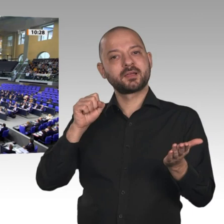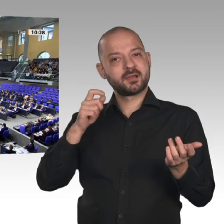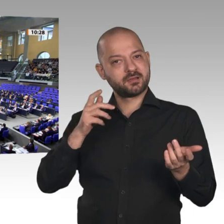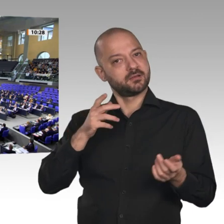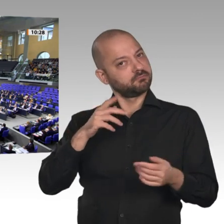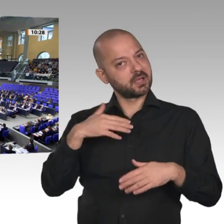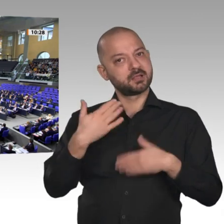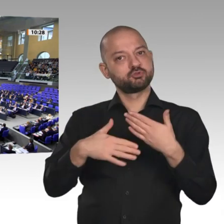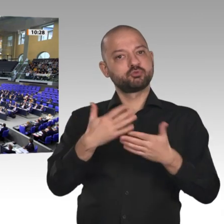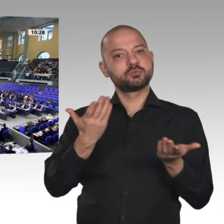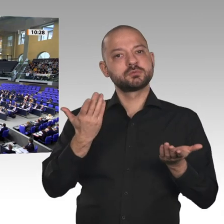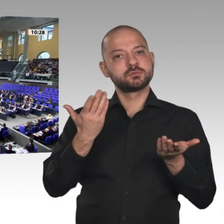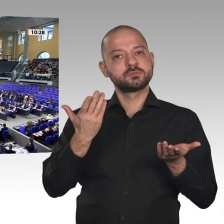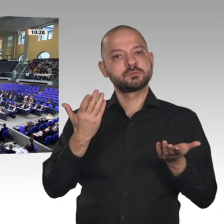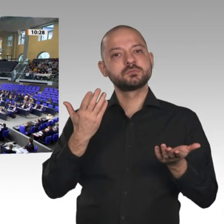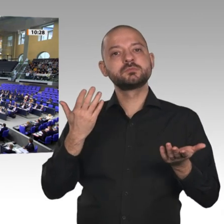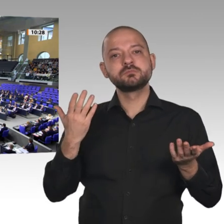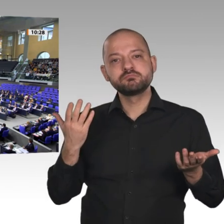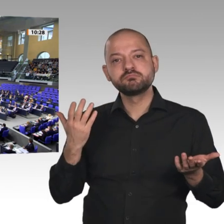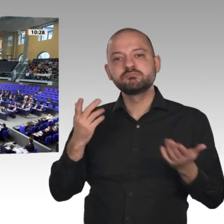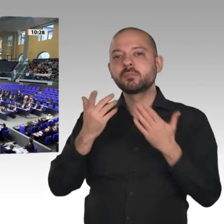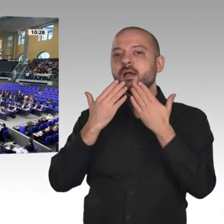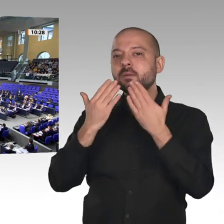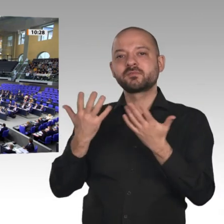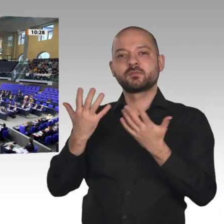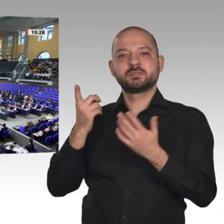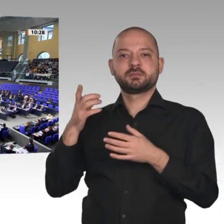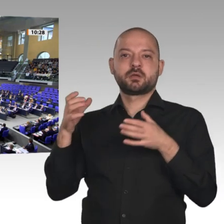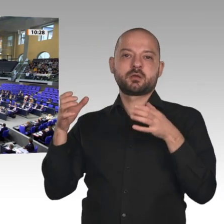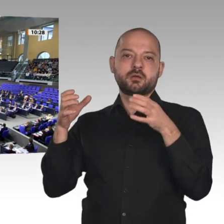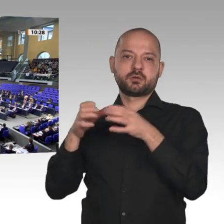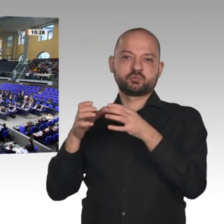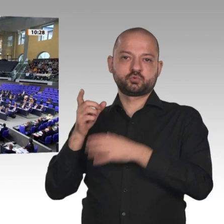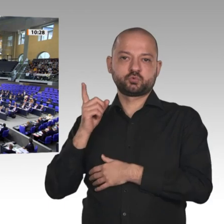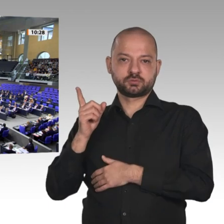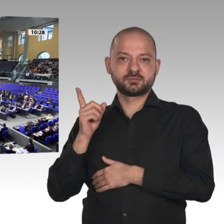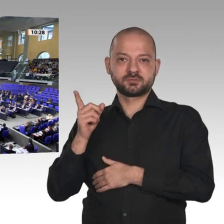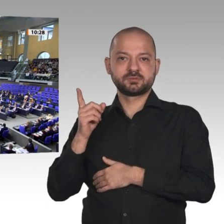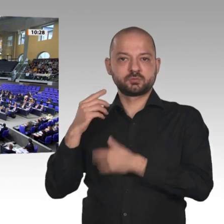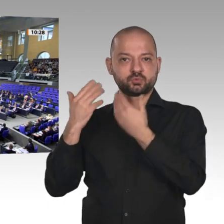Wer stimmt dagegen? - Wer enthält sich?